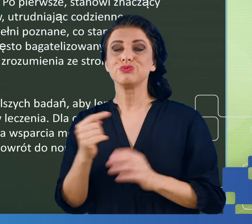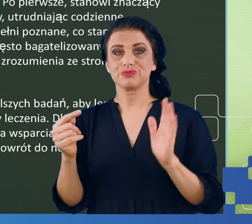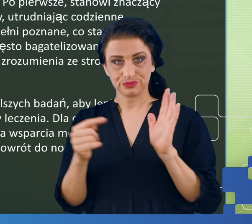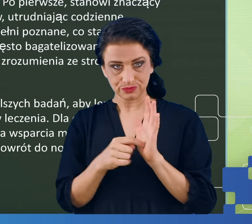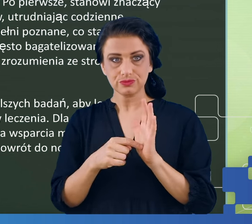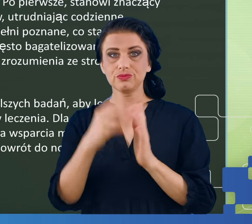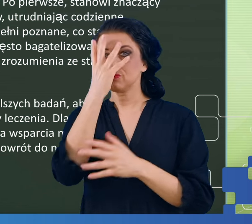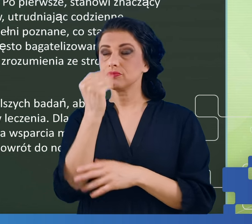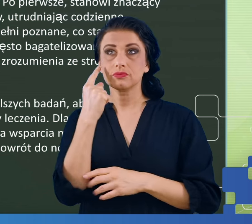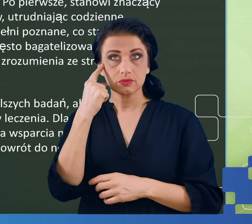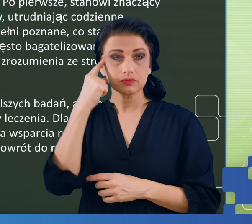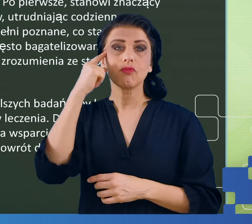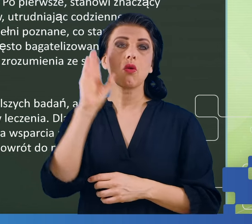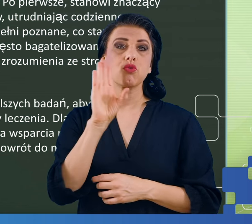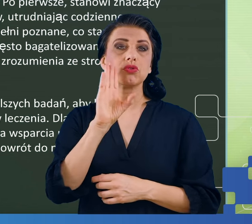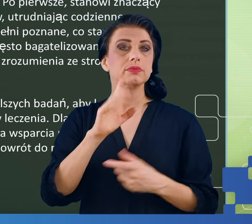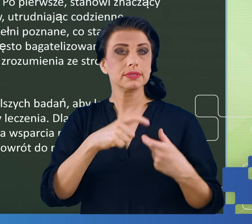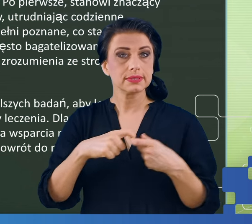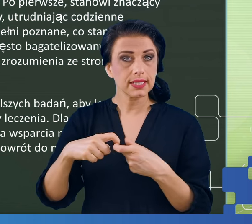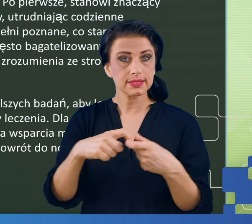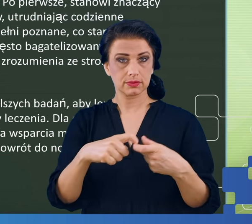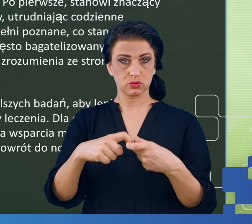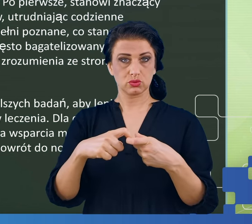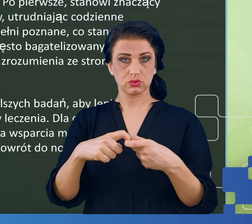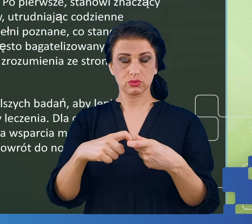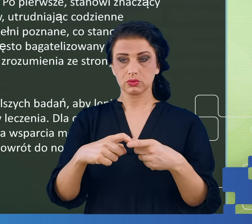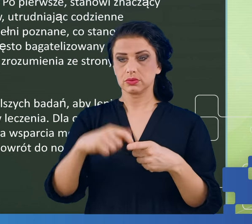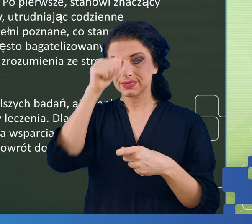przypominają zespół chronicznego, zespół przewlekłego zmęczenia,